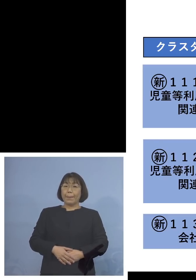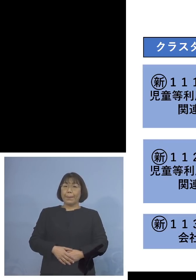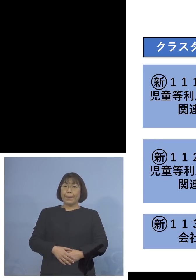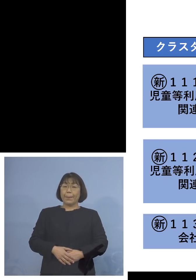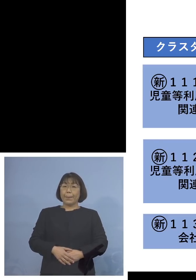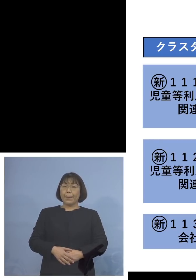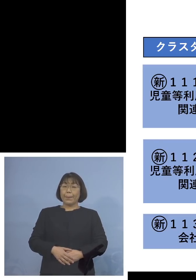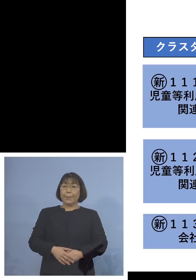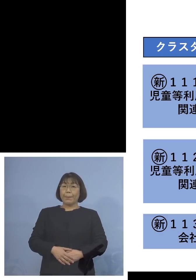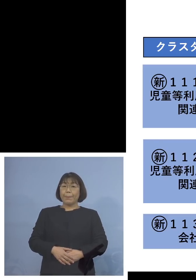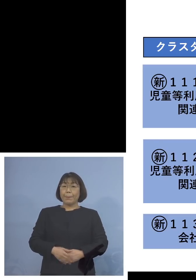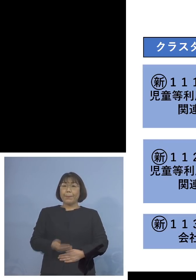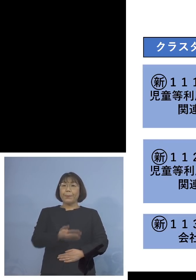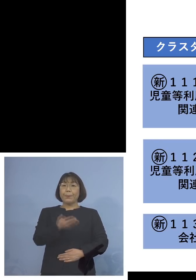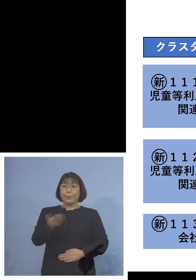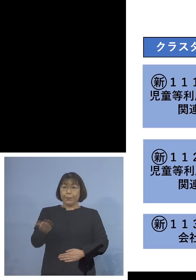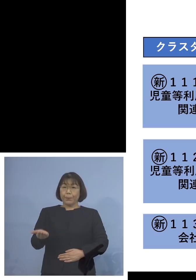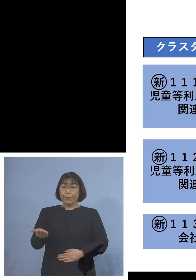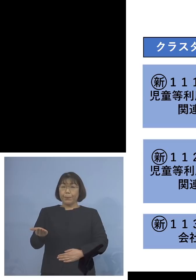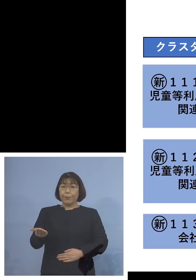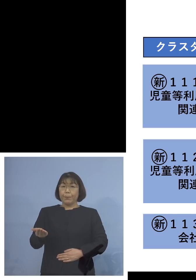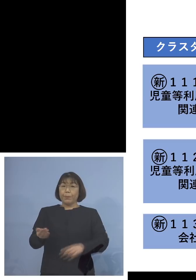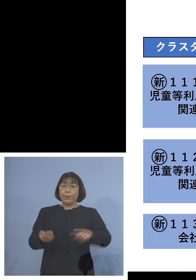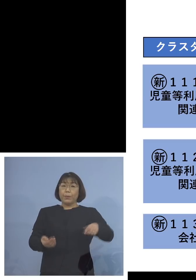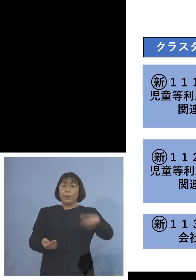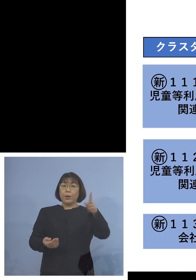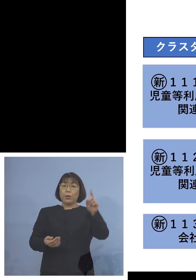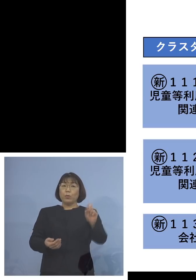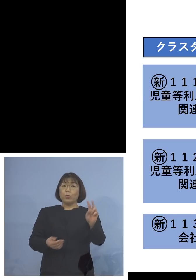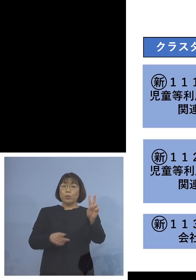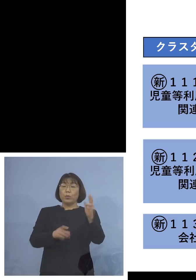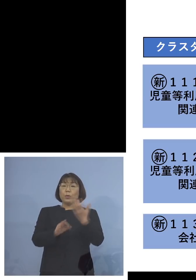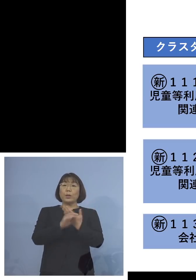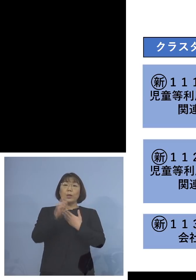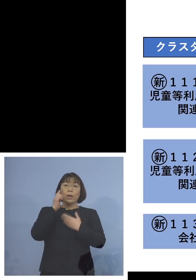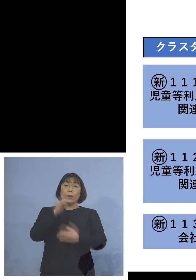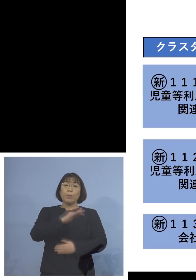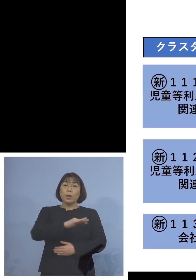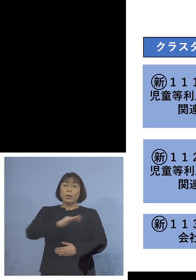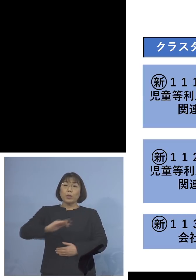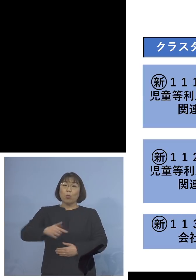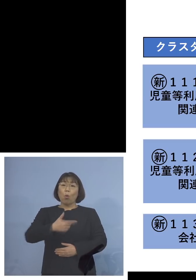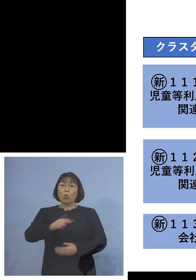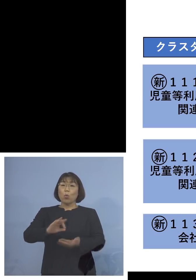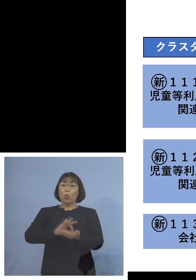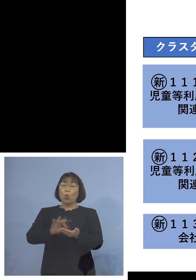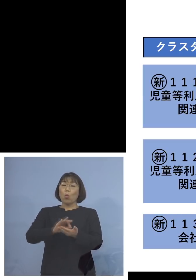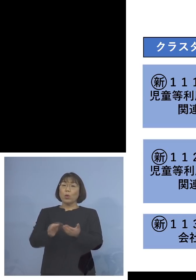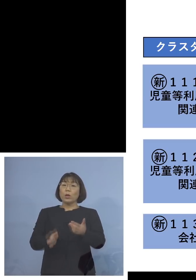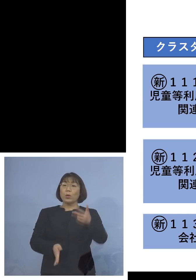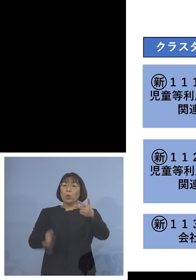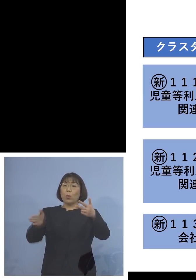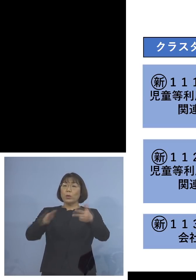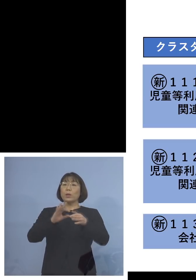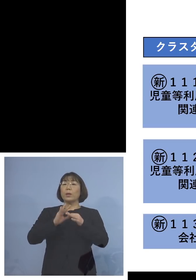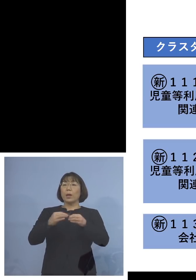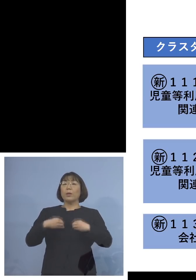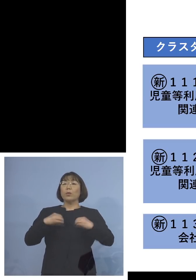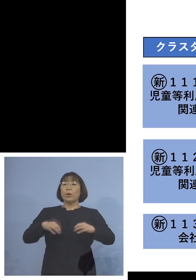続きまして「112例目児童等利用施設 関連クラスター」、利用者が5名